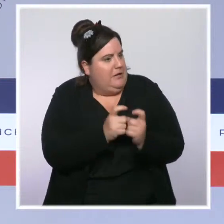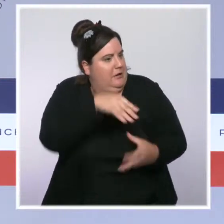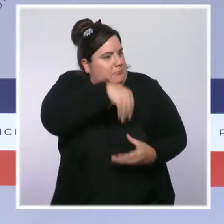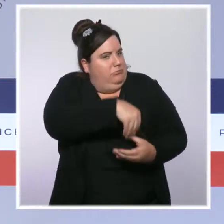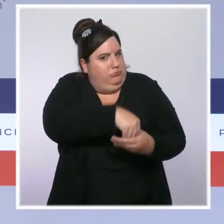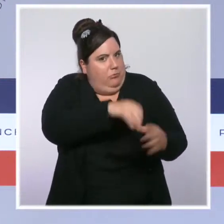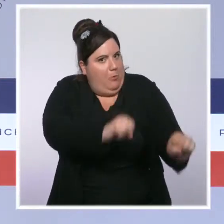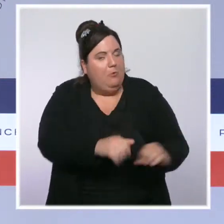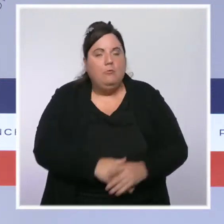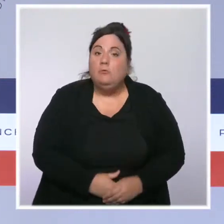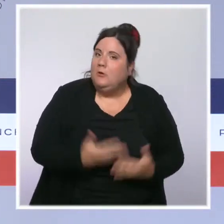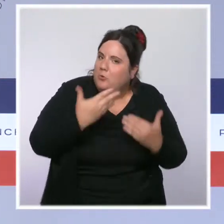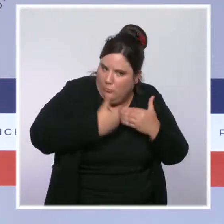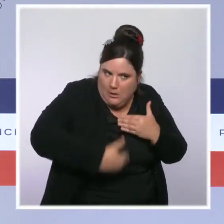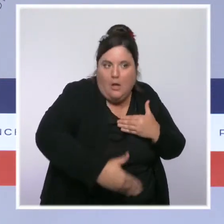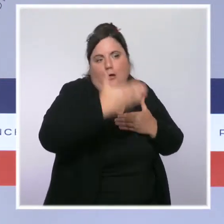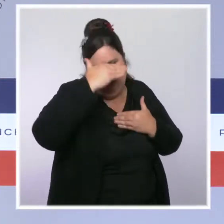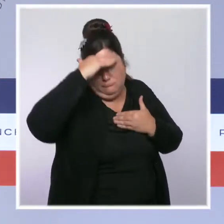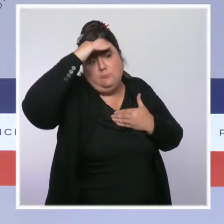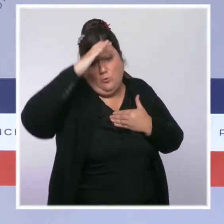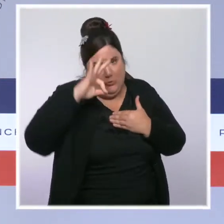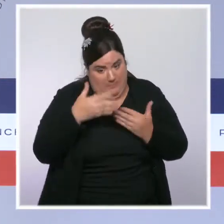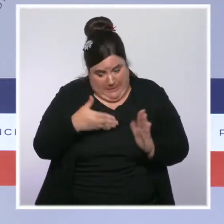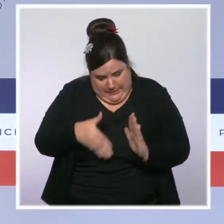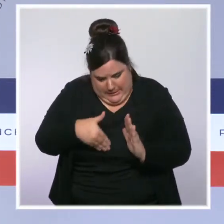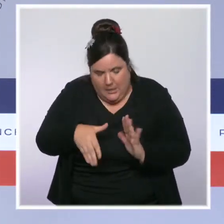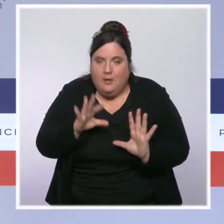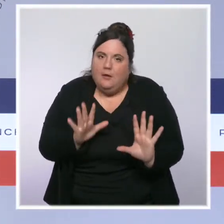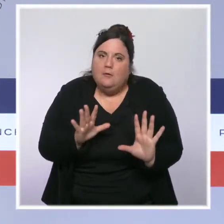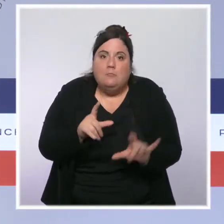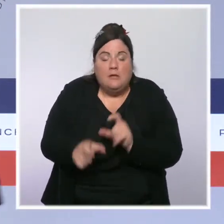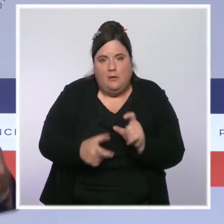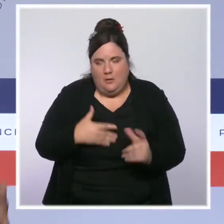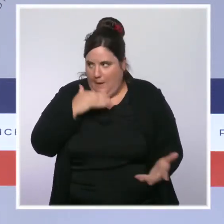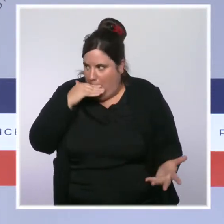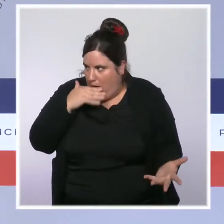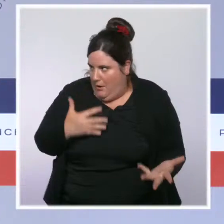de la fin du mois pour des Français qui ont du mal à joindre les deux bouts. Pour ceux qui travaillent, il y a les mesures que j'évoquais